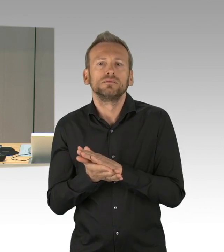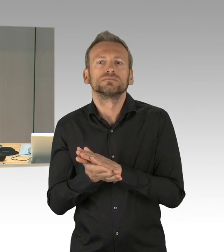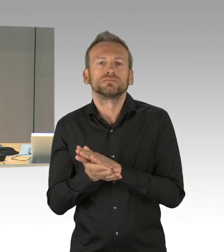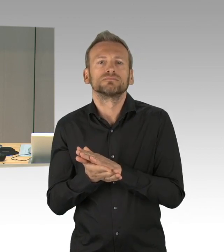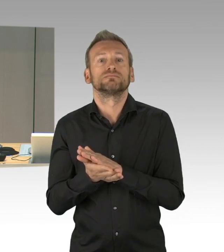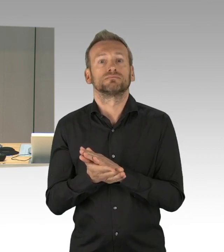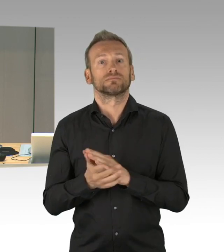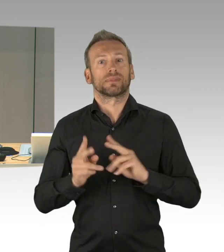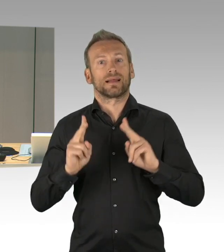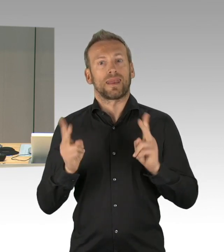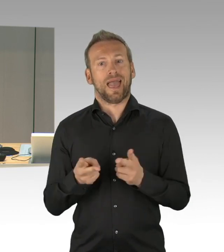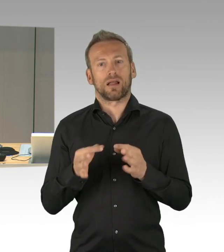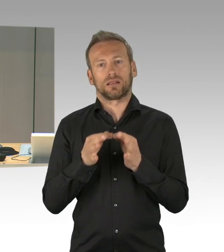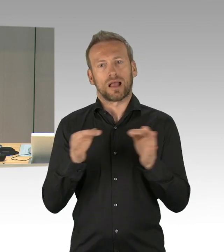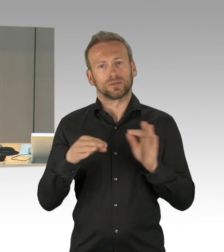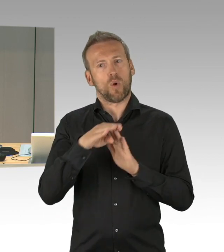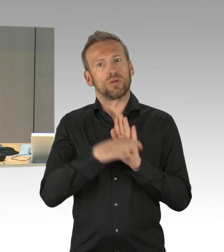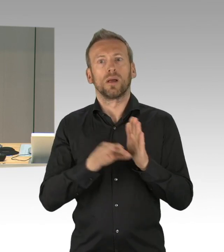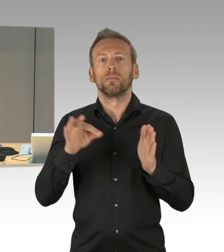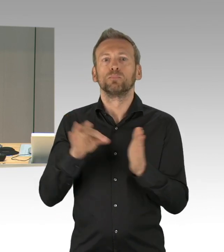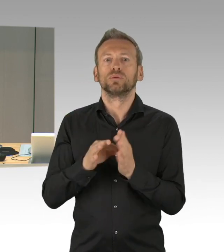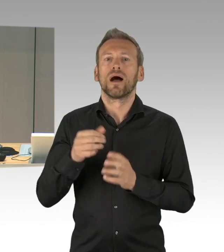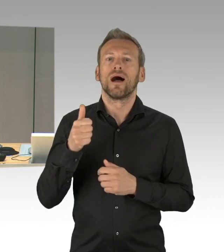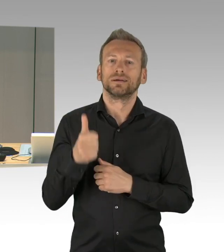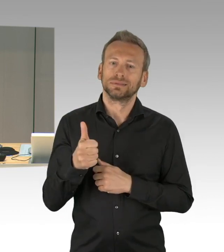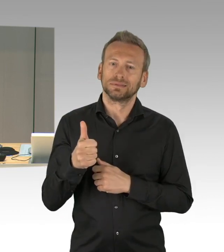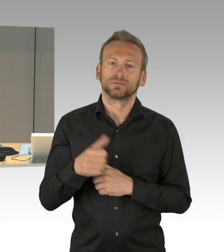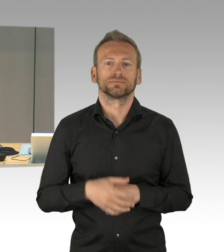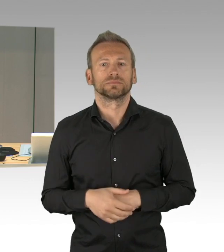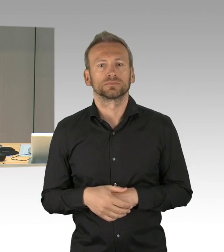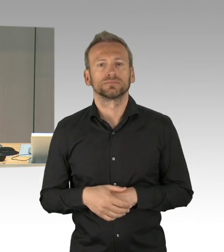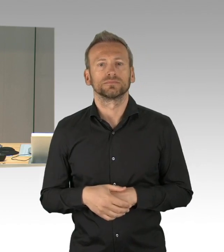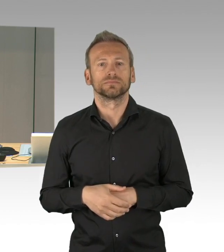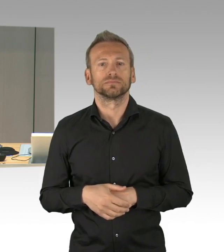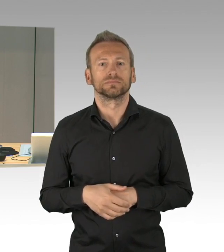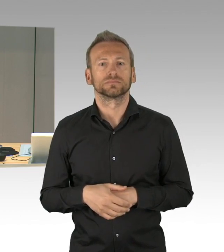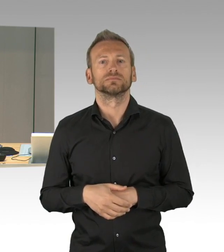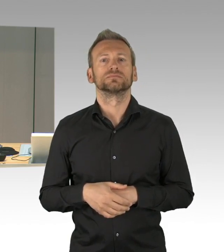die dringliche Behandlung zugebilligt wird, Widerspruch höre ich nicht, damit ist die dringliche Behandlung dieser Vorgänge beschlossen.